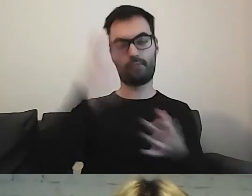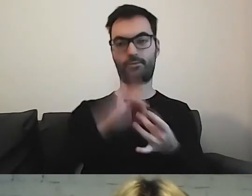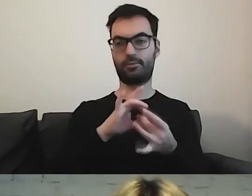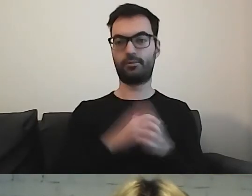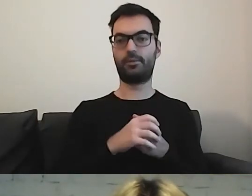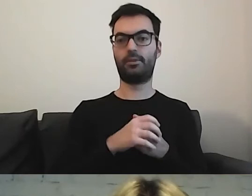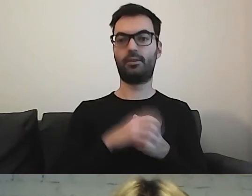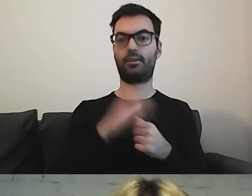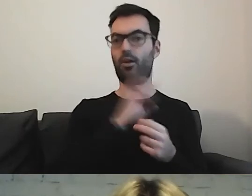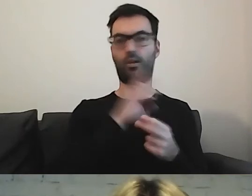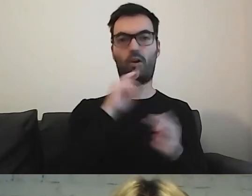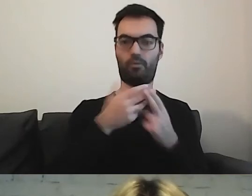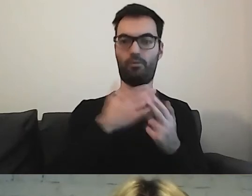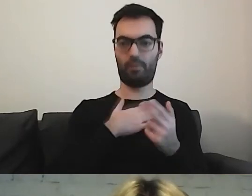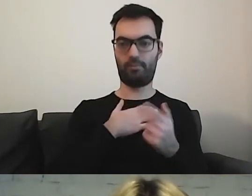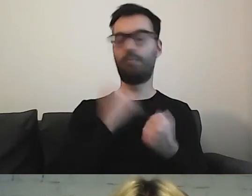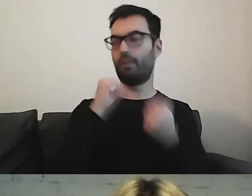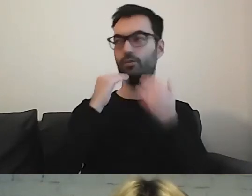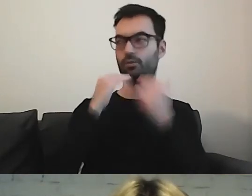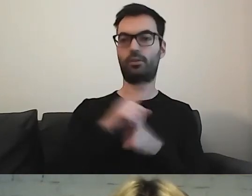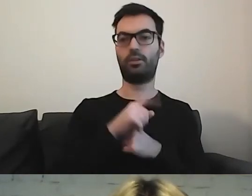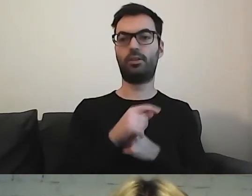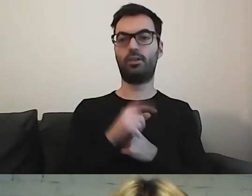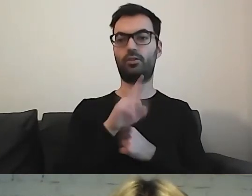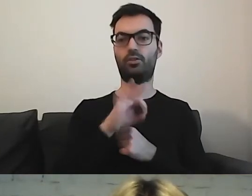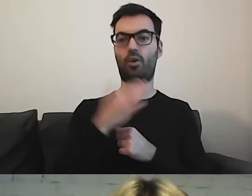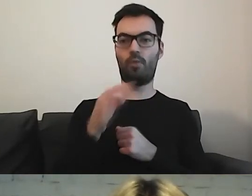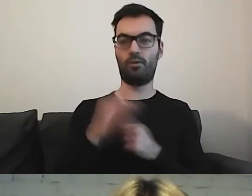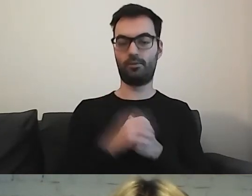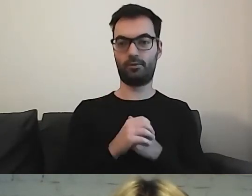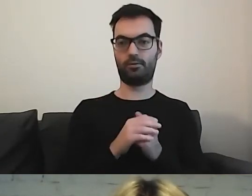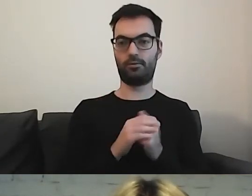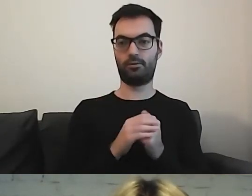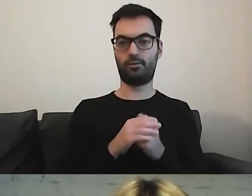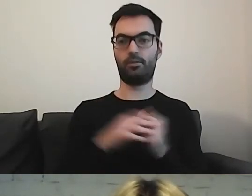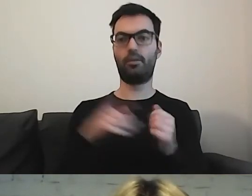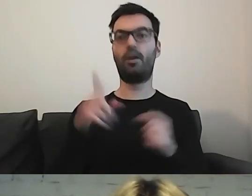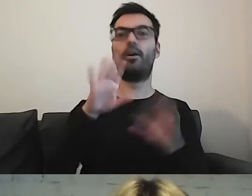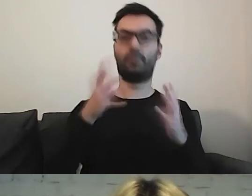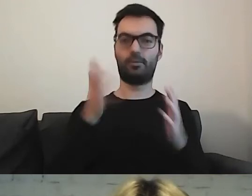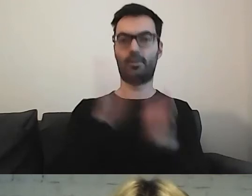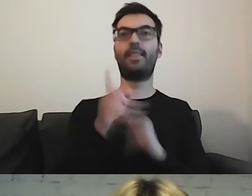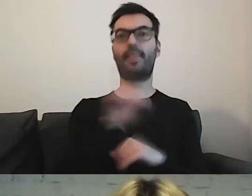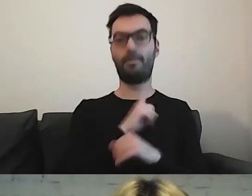i tu bardzo dziękuję ZOM-owi, który wprost napisał, że dba o czystość w Warszawie.